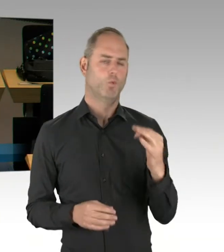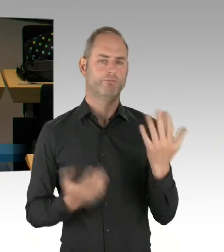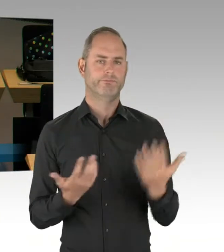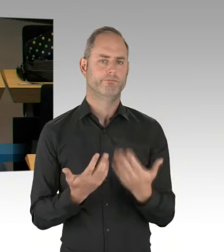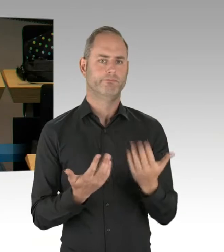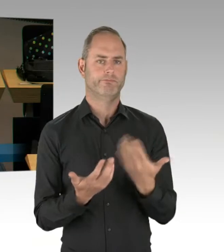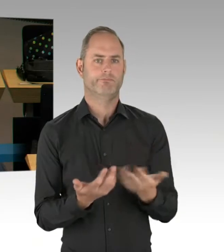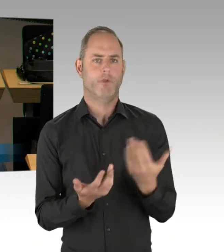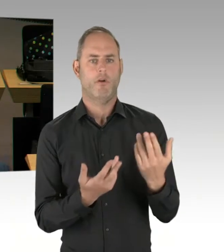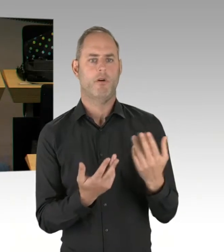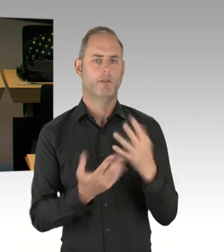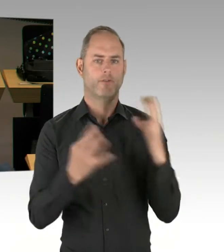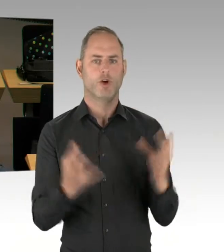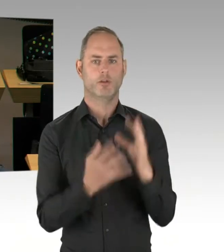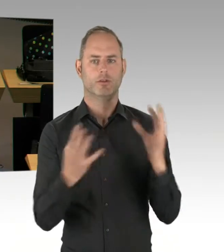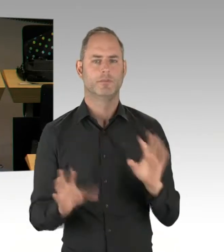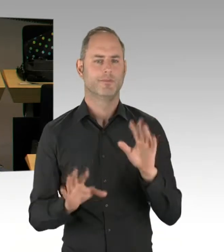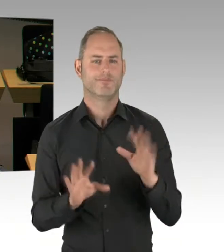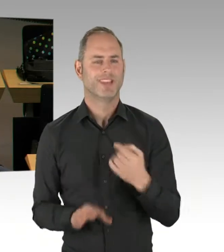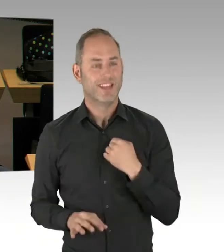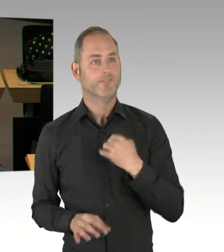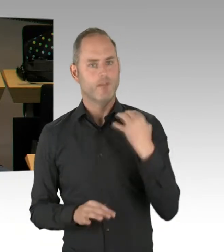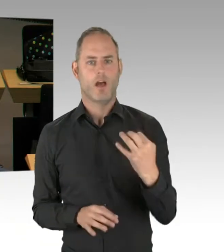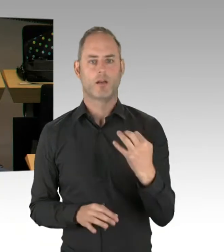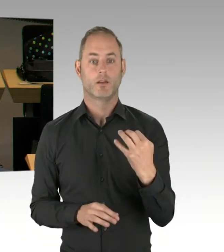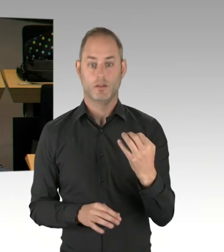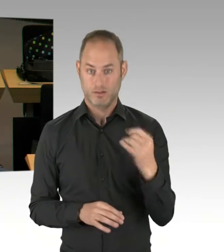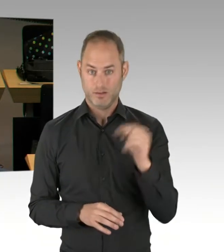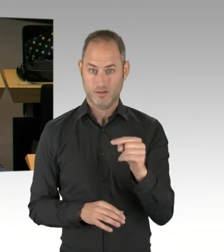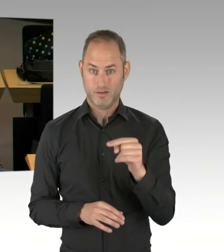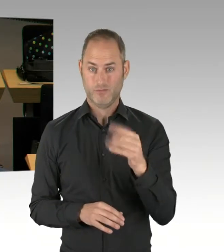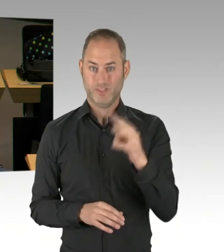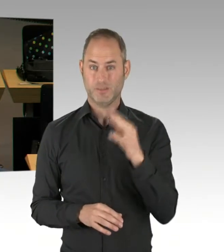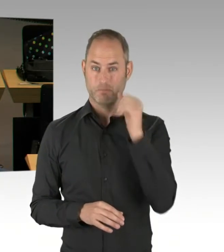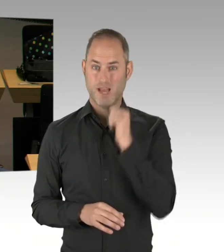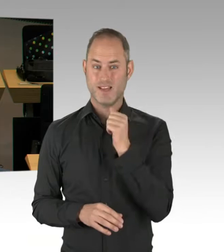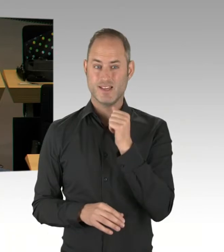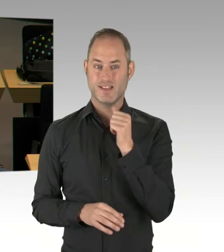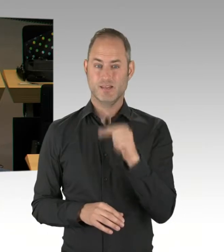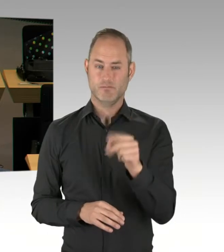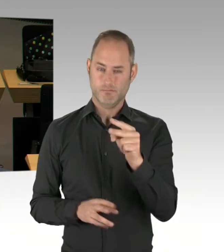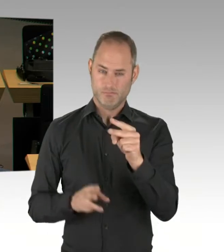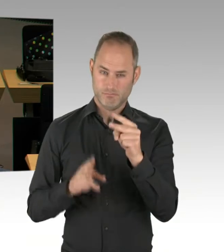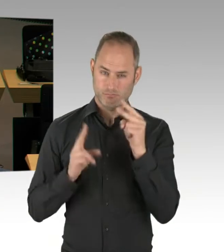auch ein Kernstück der Verwaltungsreform, nämlich der einheitliche Zuschnitt der Bezirksämter,